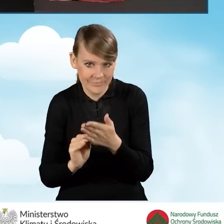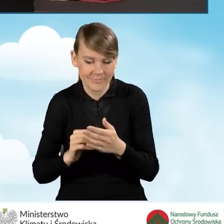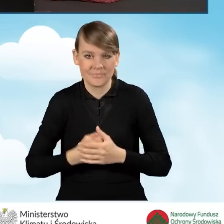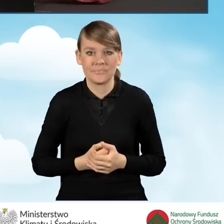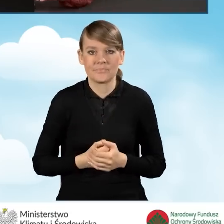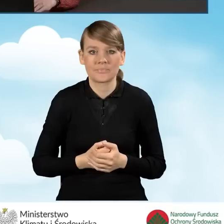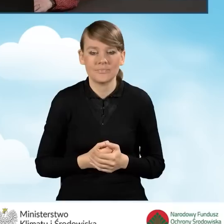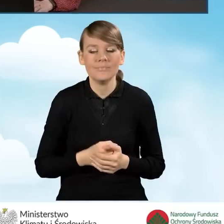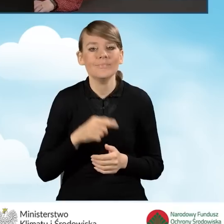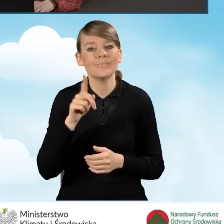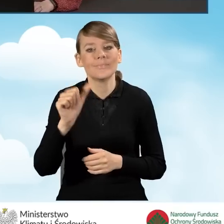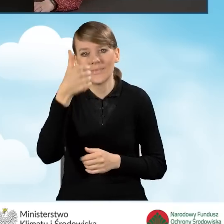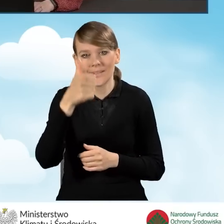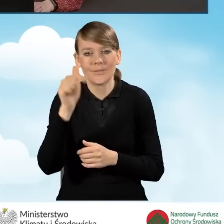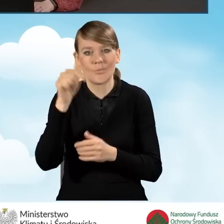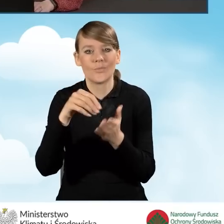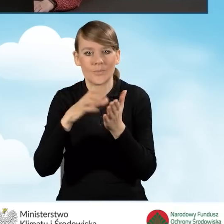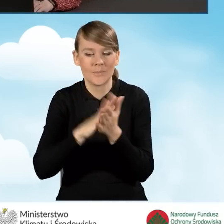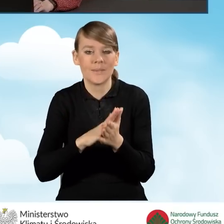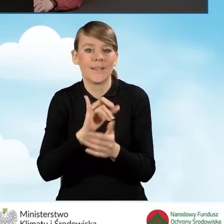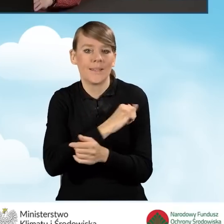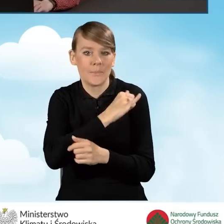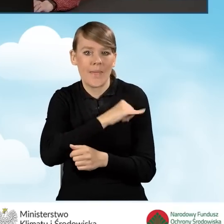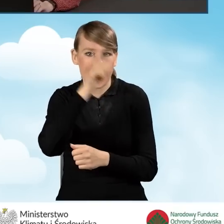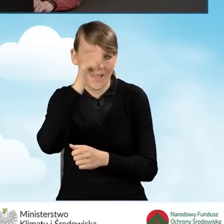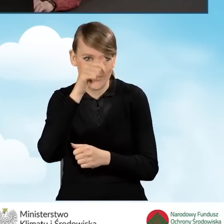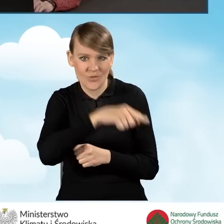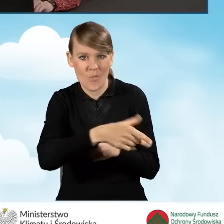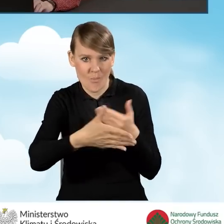W pierwszej kolejności powinniśmy uzupełnić imię i nazwisko małżonka.